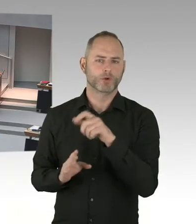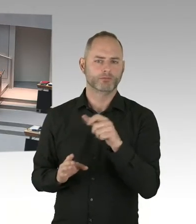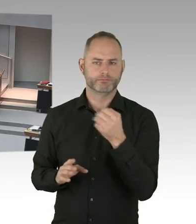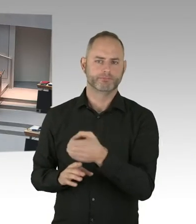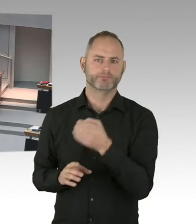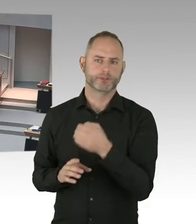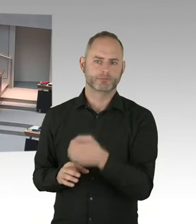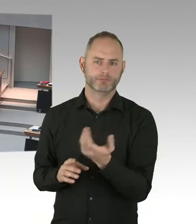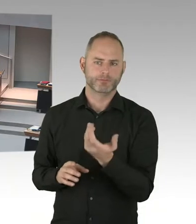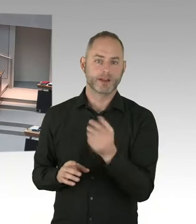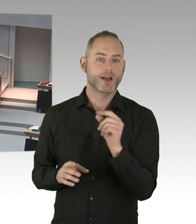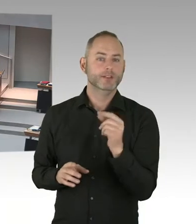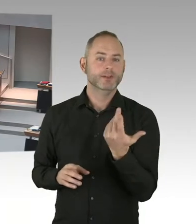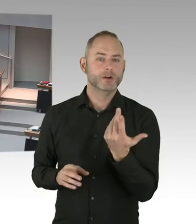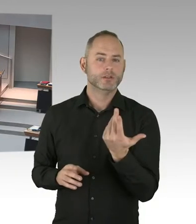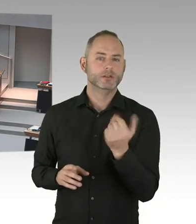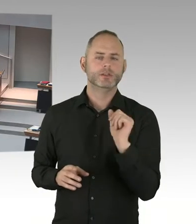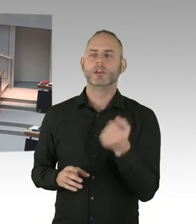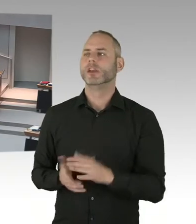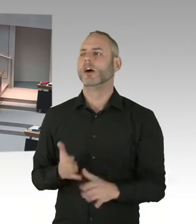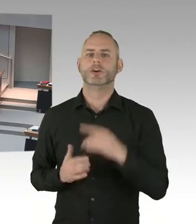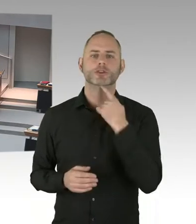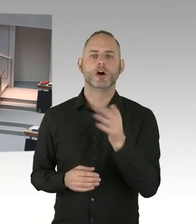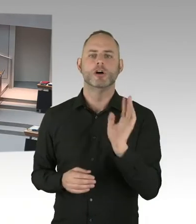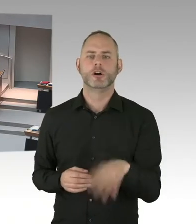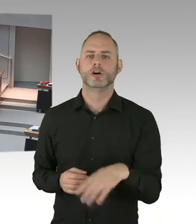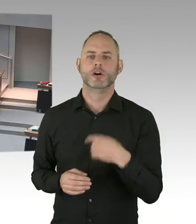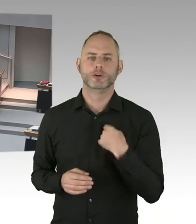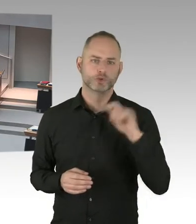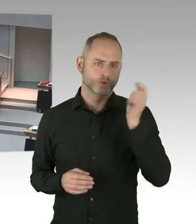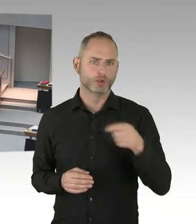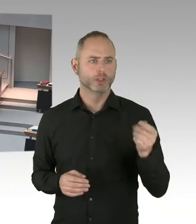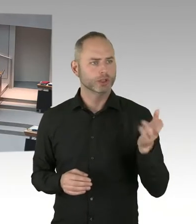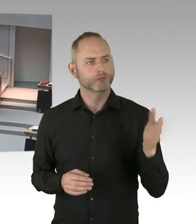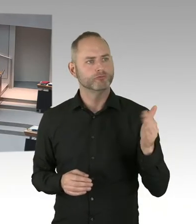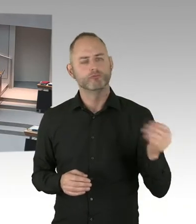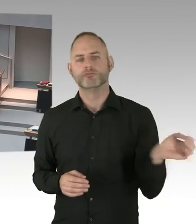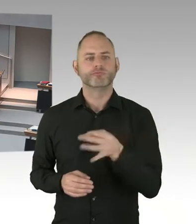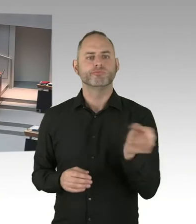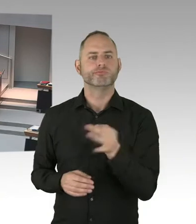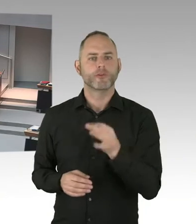Und die können denn da immer einziehen. Im Moment ist das so nicht möglich. Und selbst, wenn es möglich wäre,